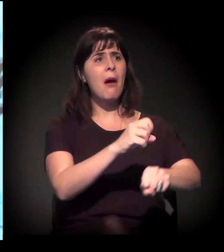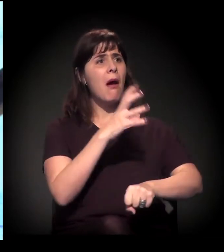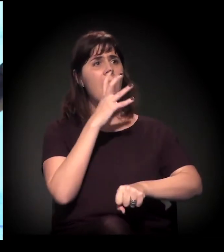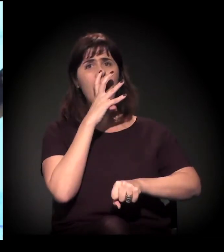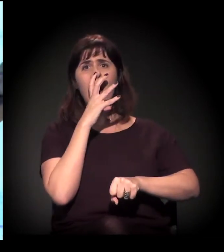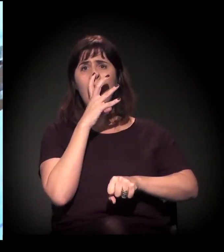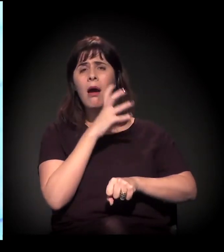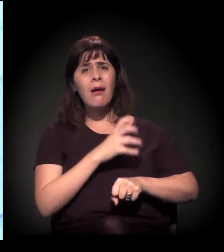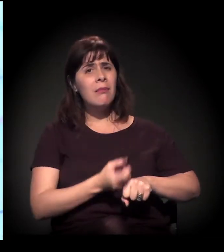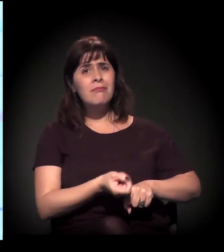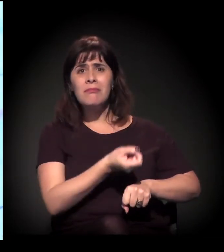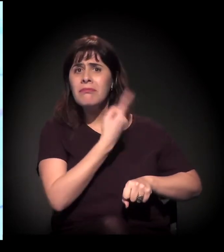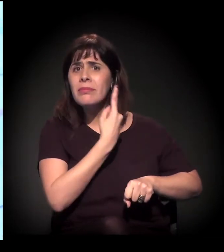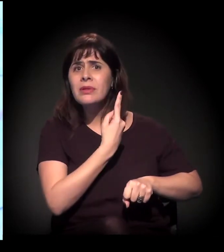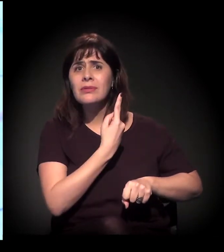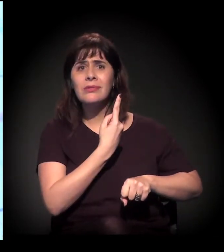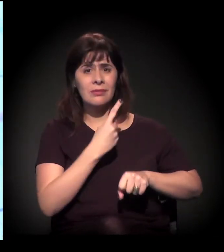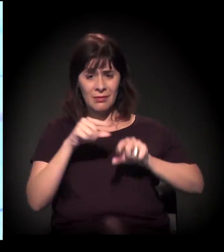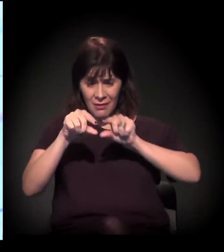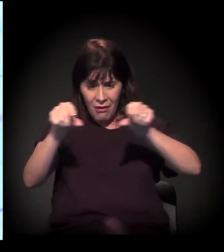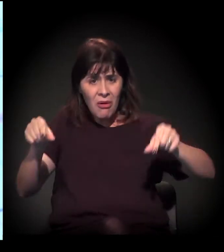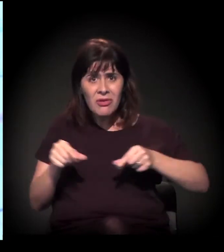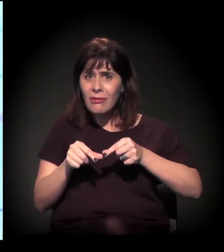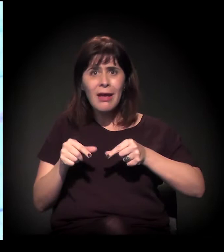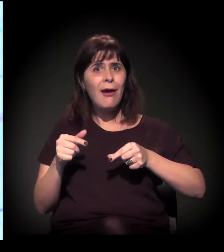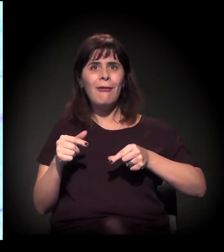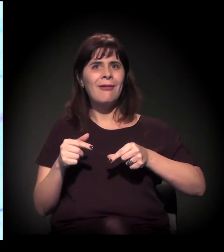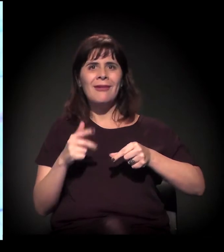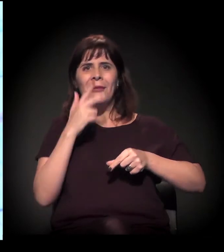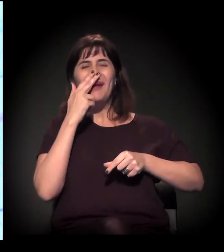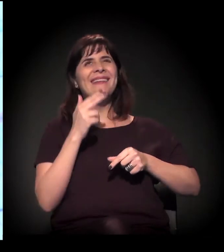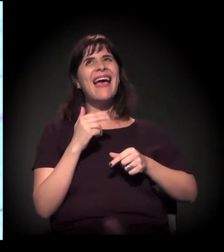É absurdo esse processo. E o Rodoanel longe disso, de parar as ocupações.